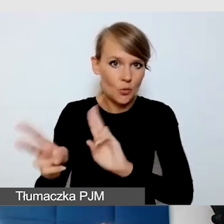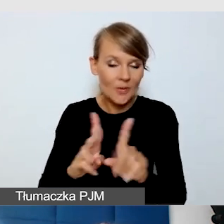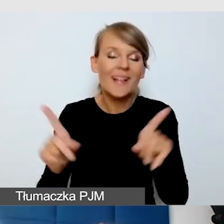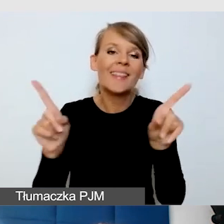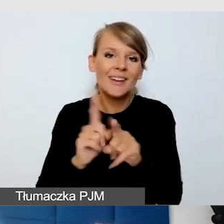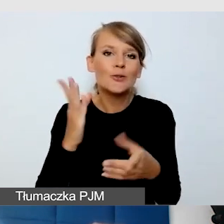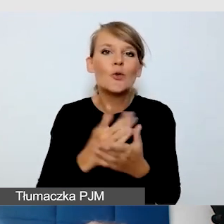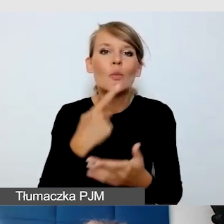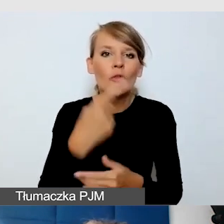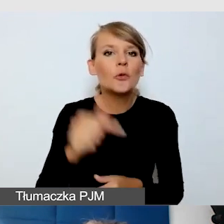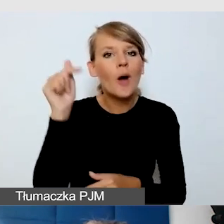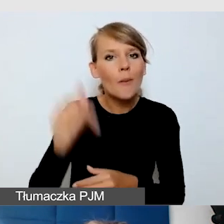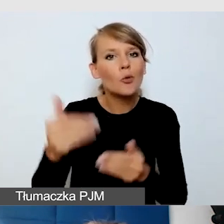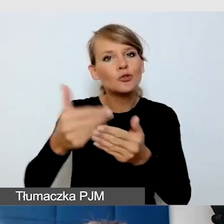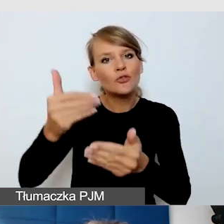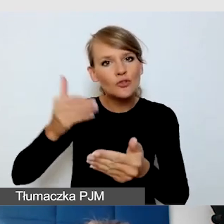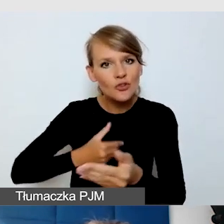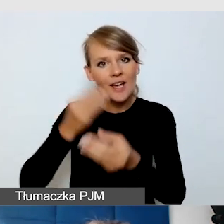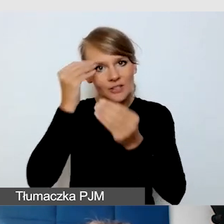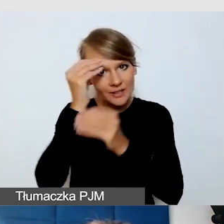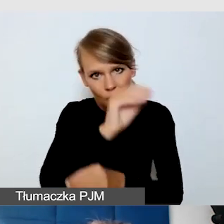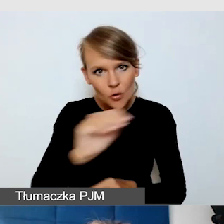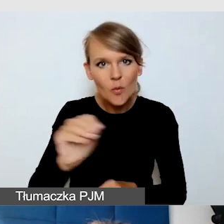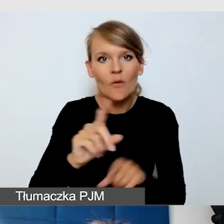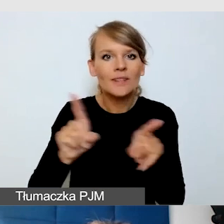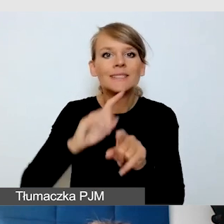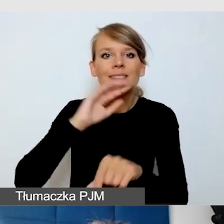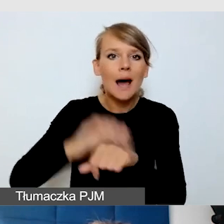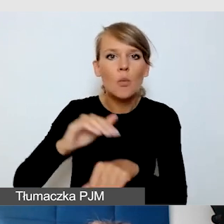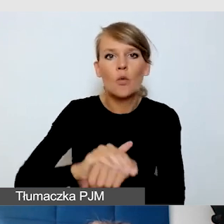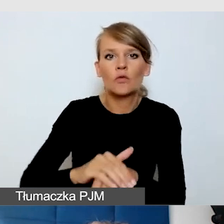informować, zamawiać dobrych tłumaczy języka migowego.